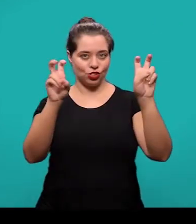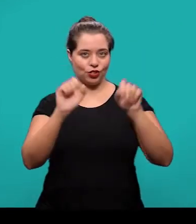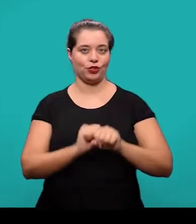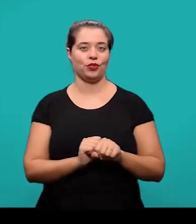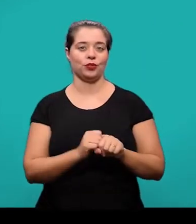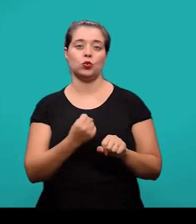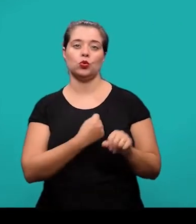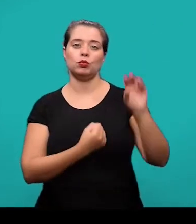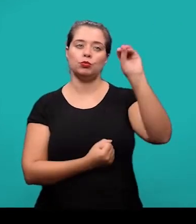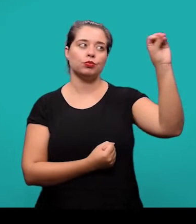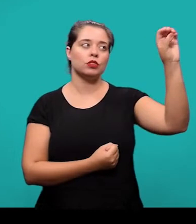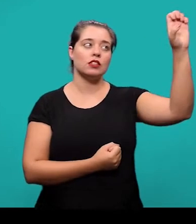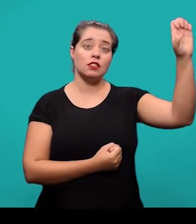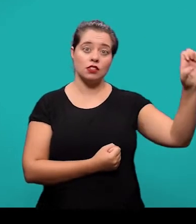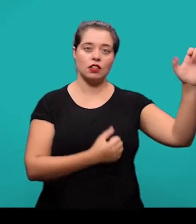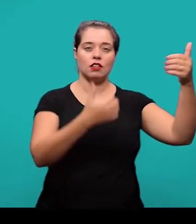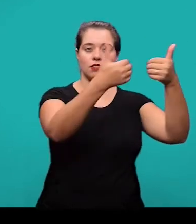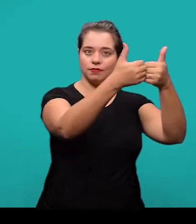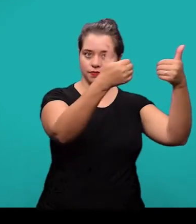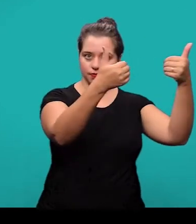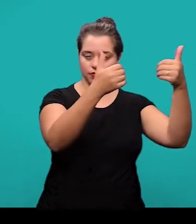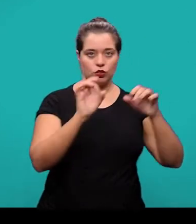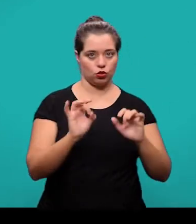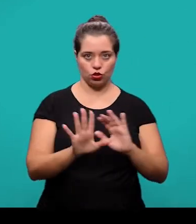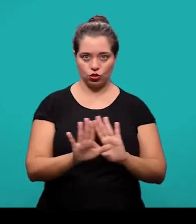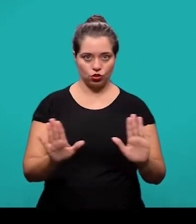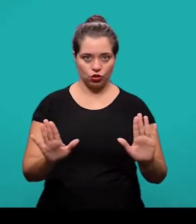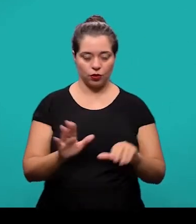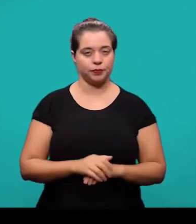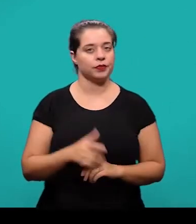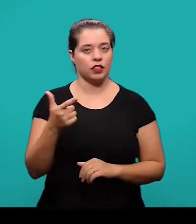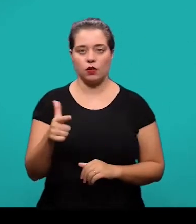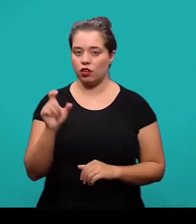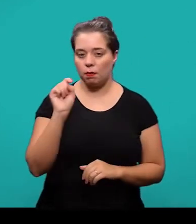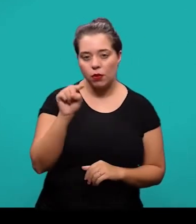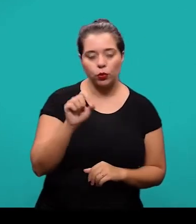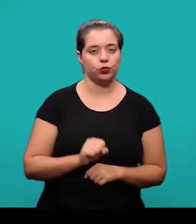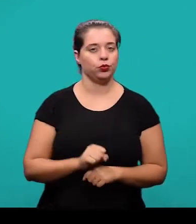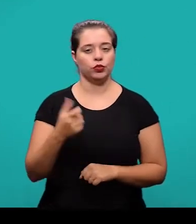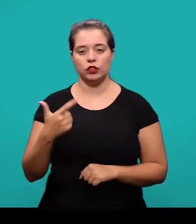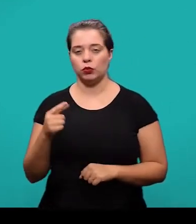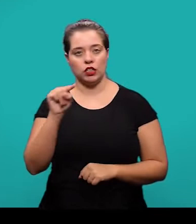e separado apenas por um espaço de caractere. Não tem ponto, não tem travessão, apenas um espaço de caractere.